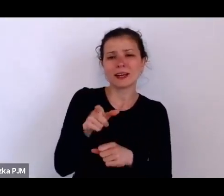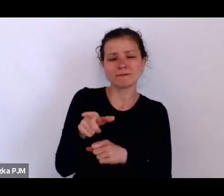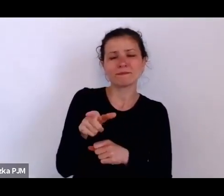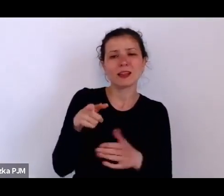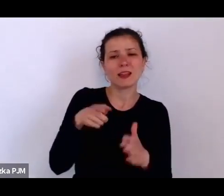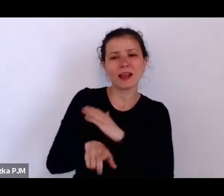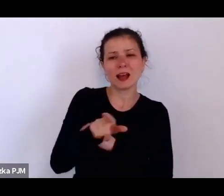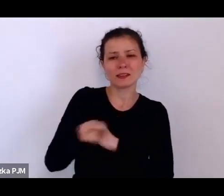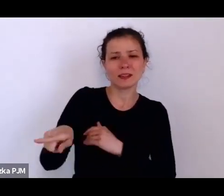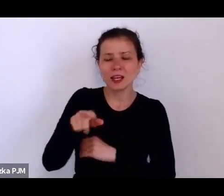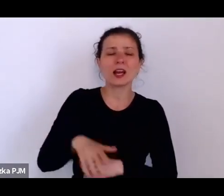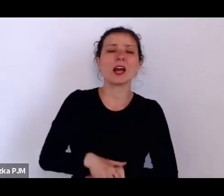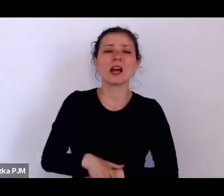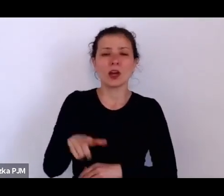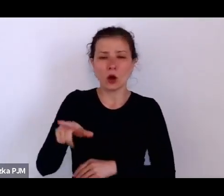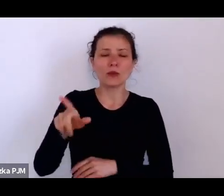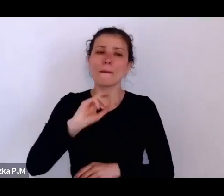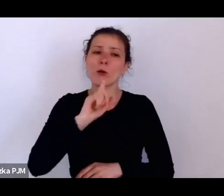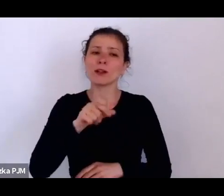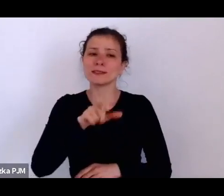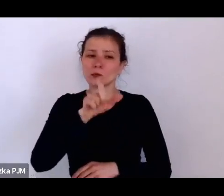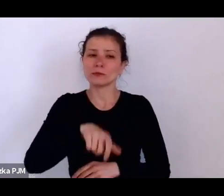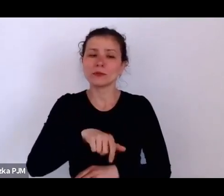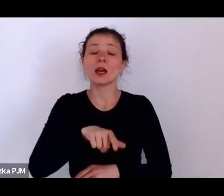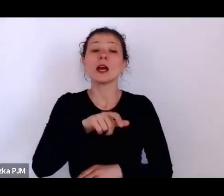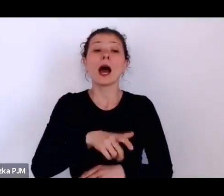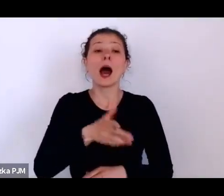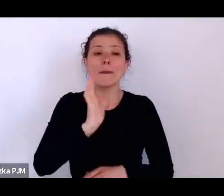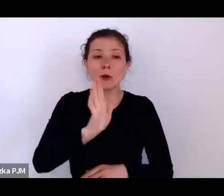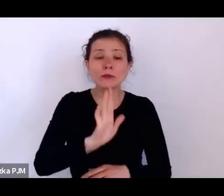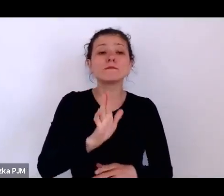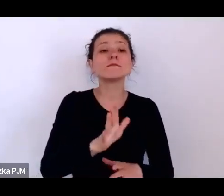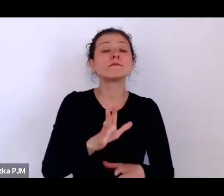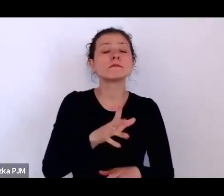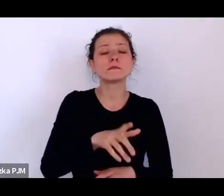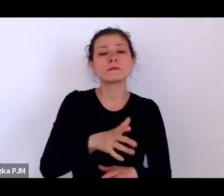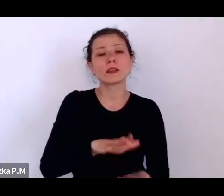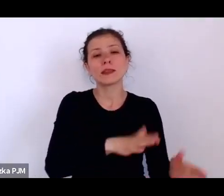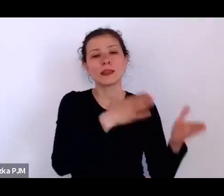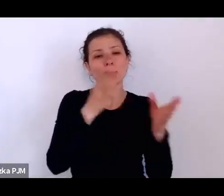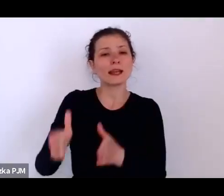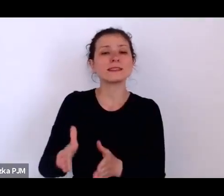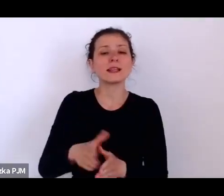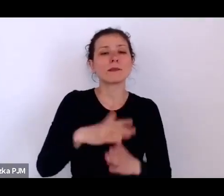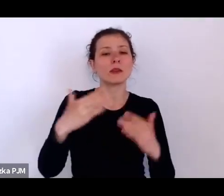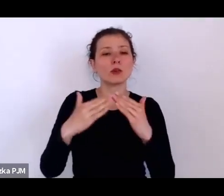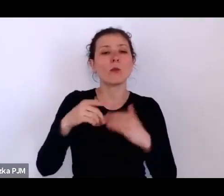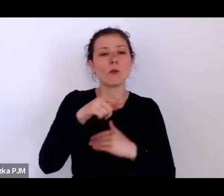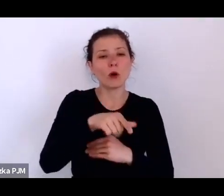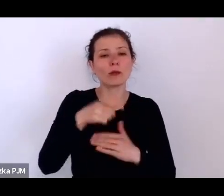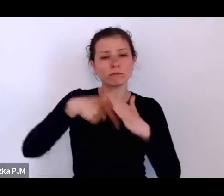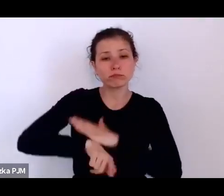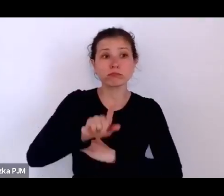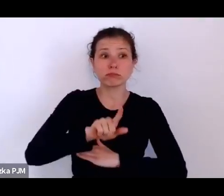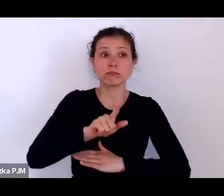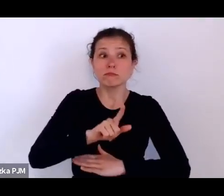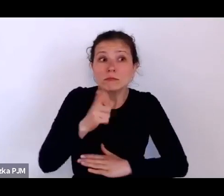gdzie pracowała bardzo długo i na wieść o tym, że ma zostać zwolniona z powodów ekonomicznych